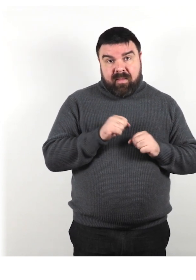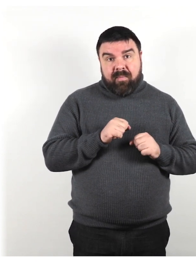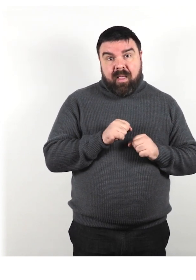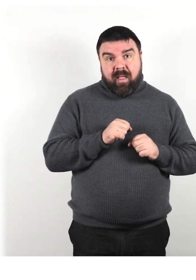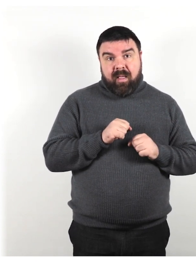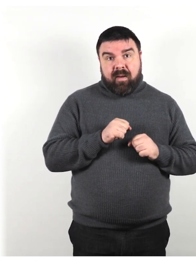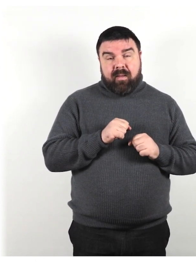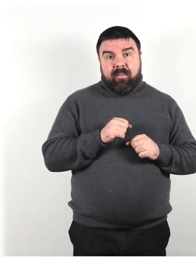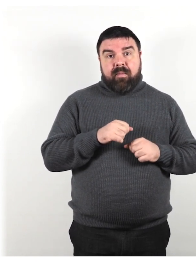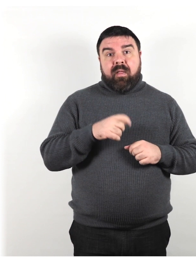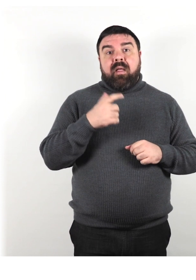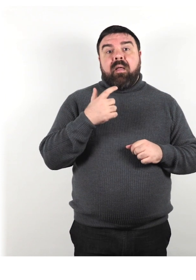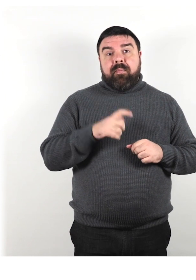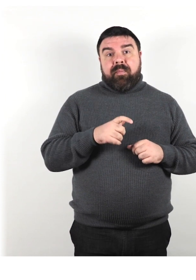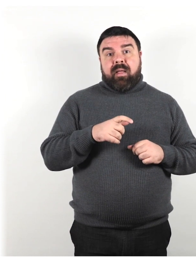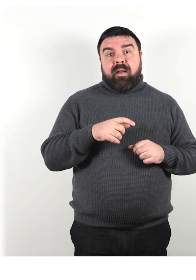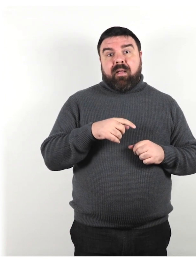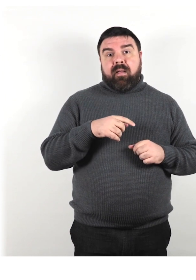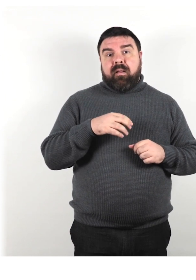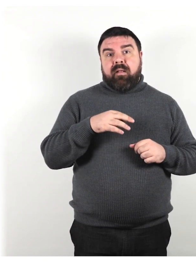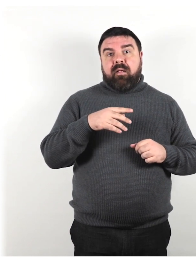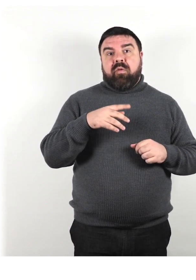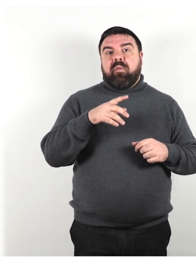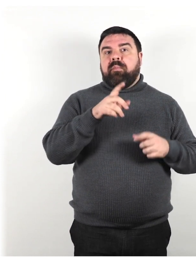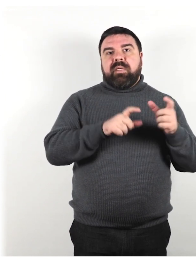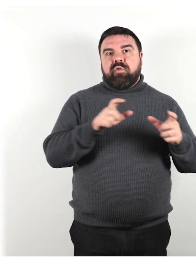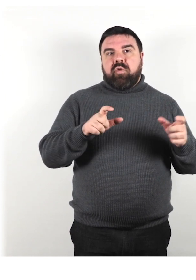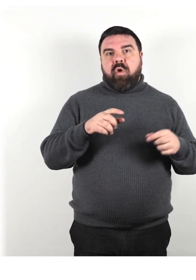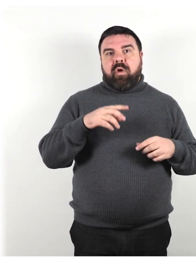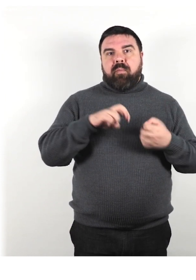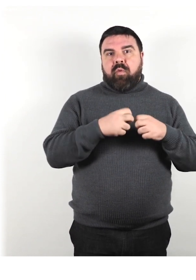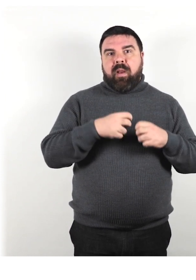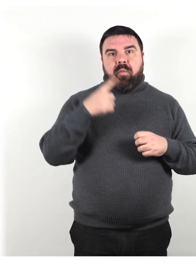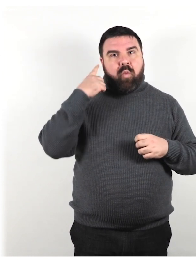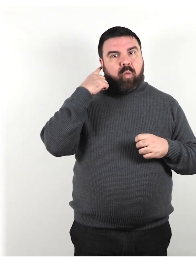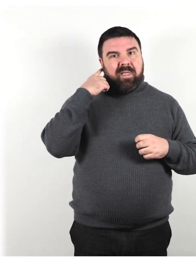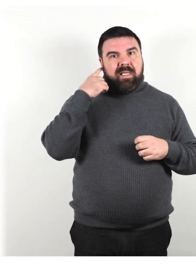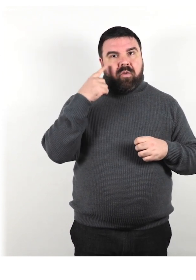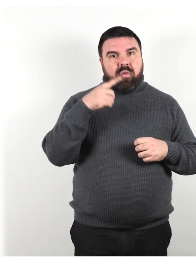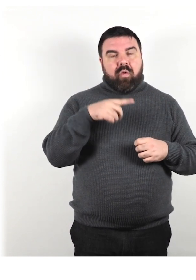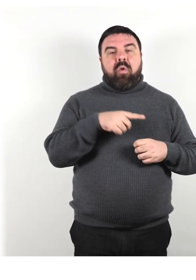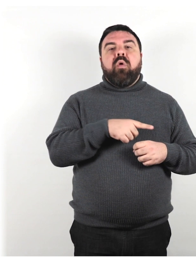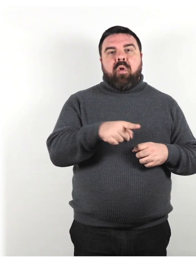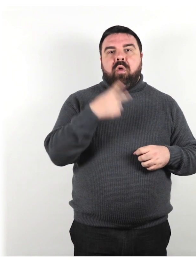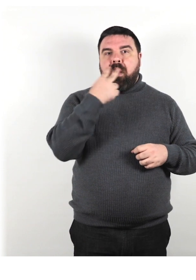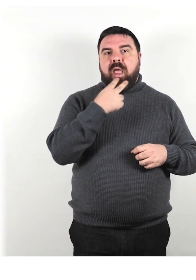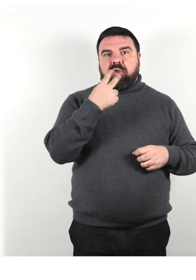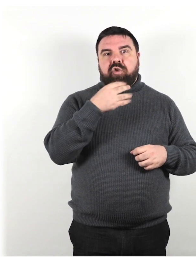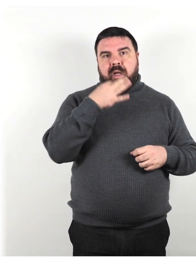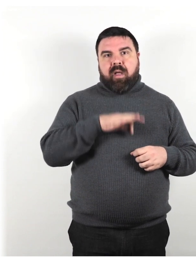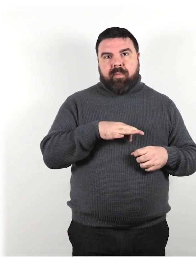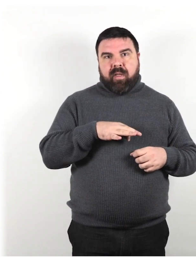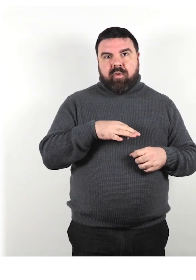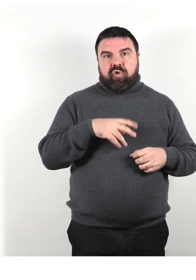Tutte le persone con problemi di udito possono leggere le labbra. I ciechi hanno un sesto senso.